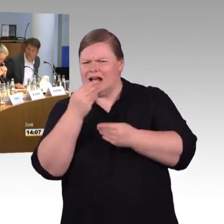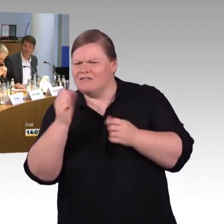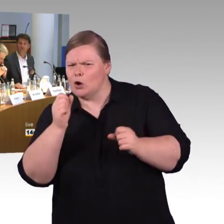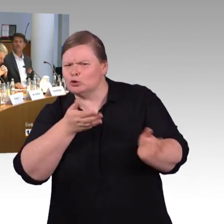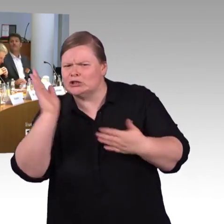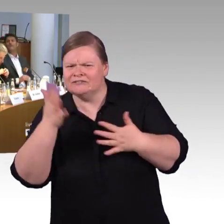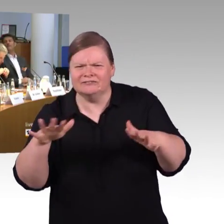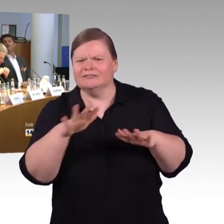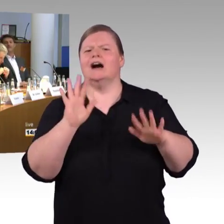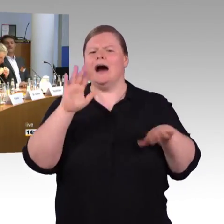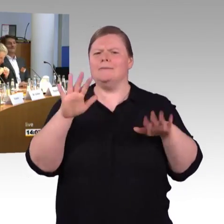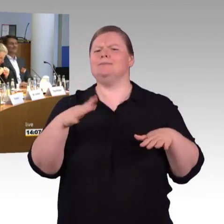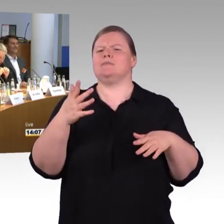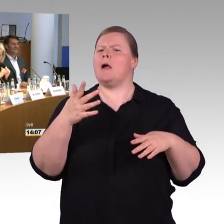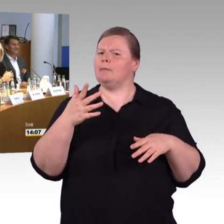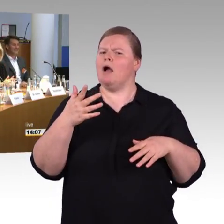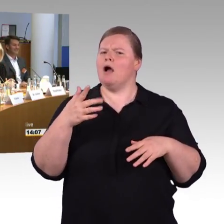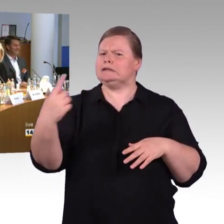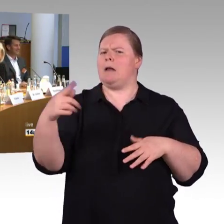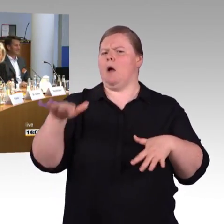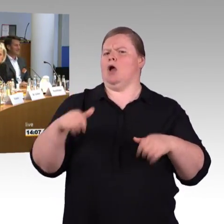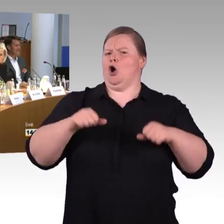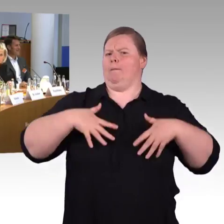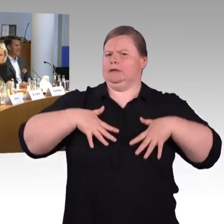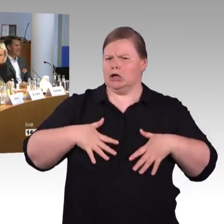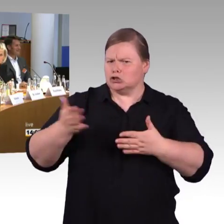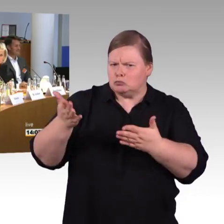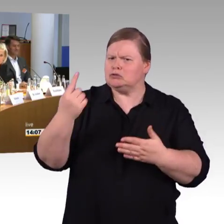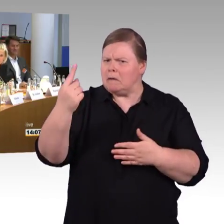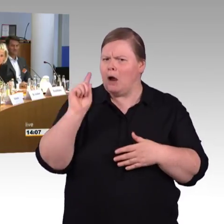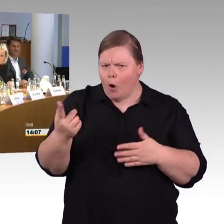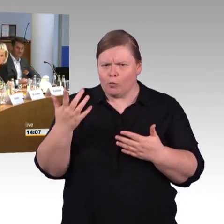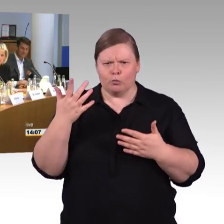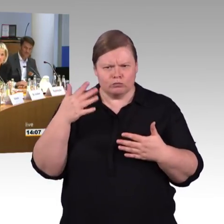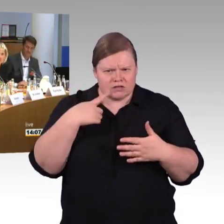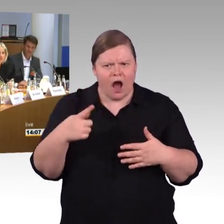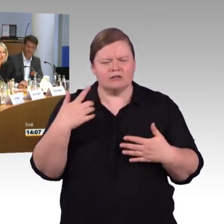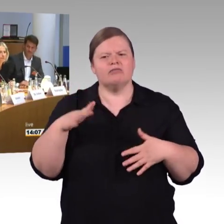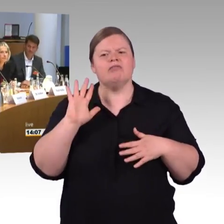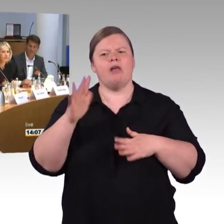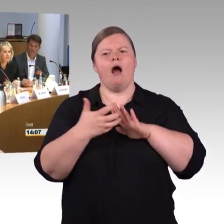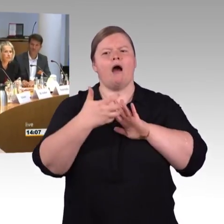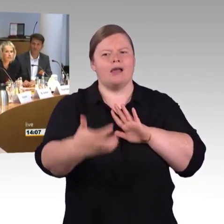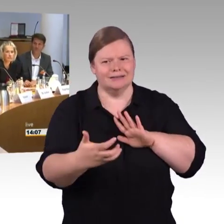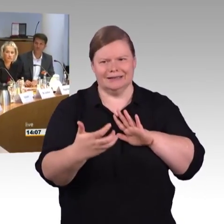(Mikrofon stumm)